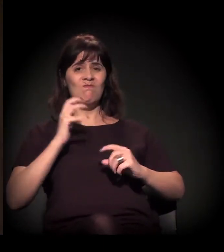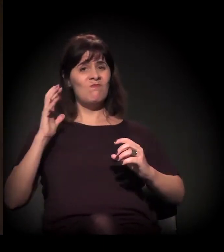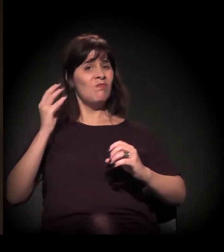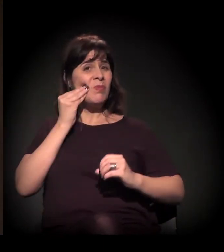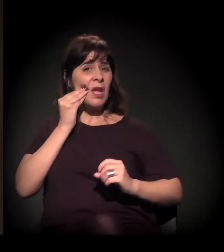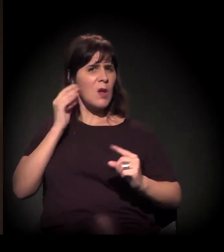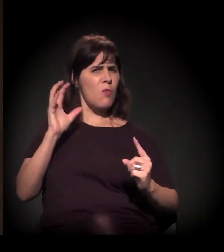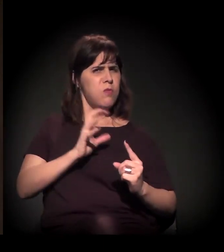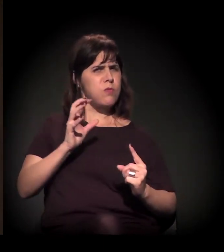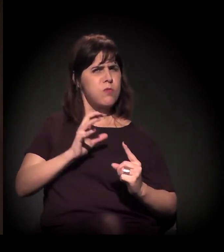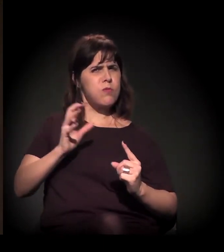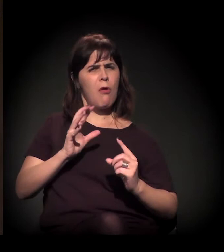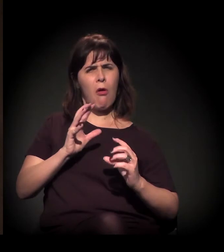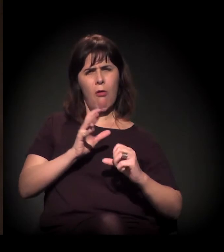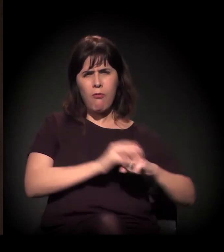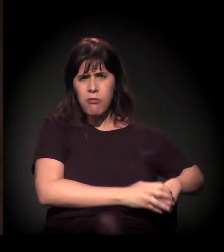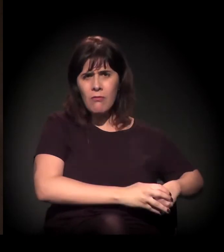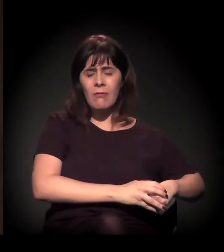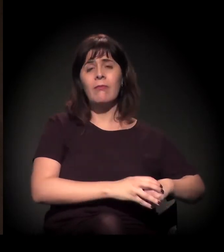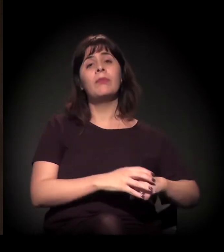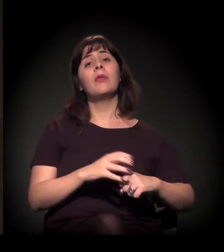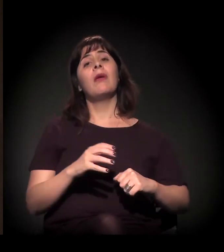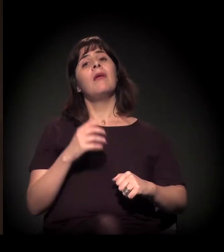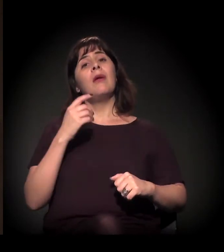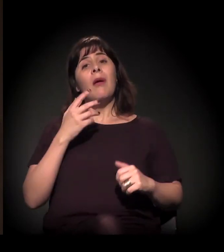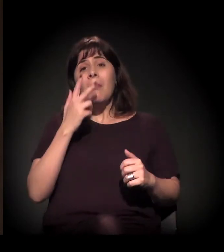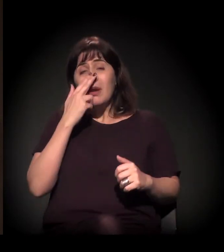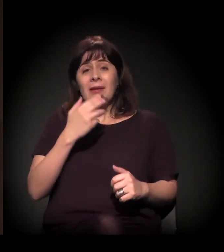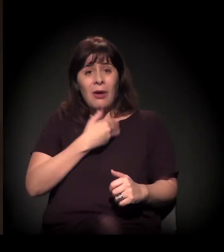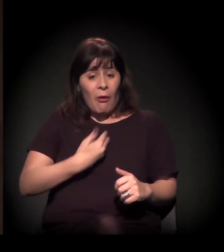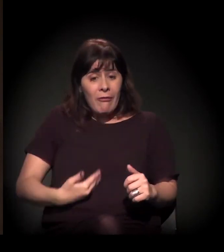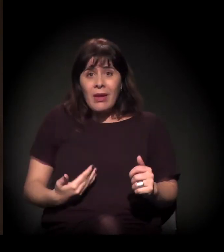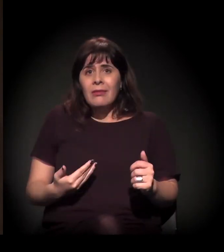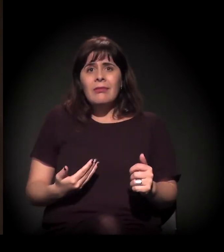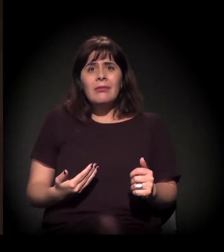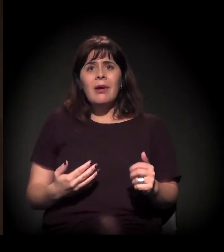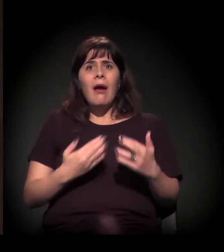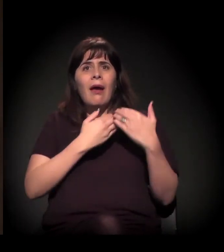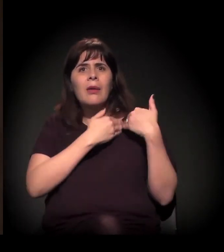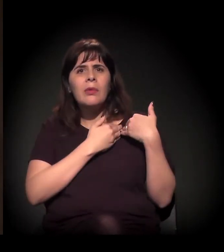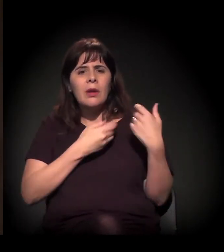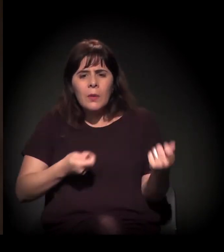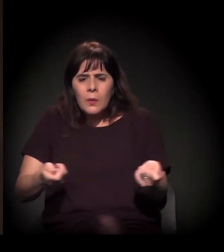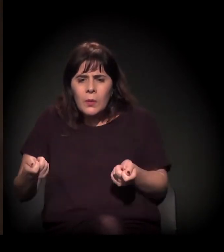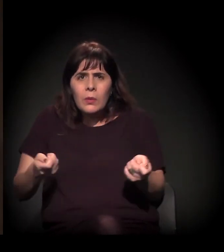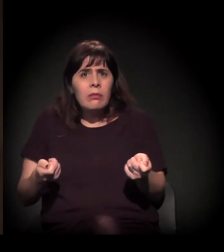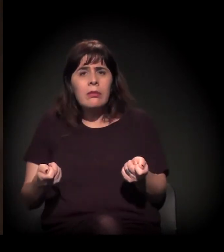A perda de espaço de mediação, do espaço de diálogo e de construção de alternativa,